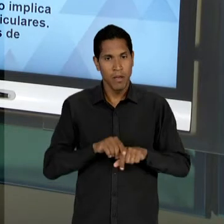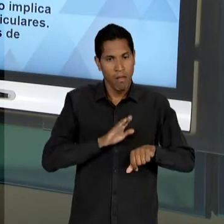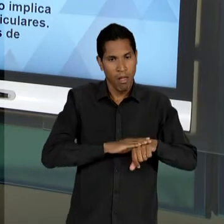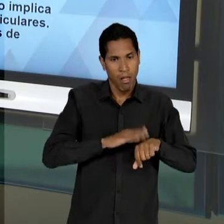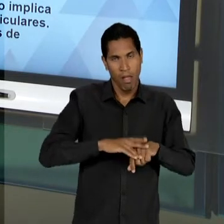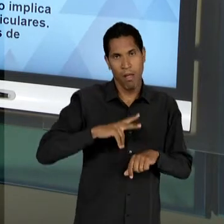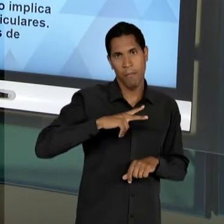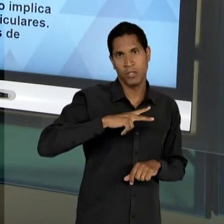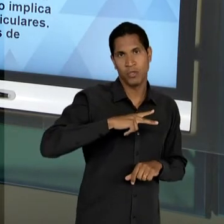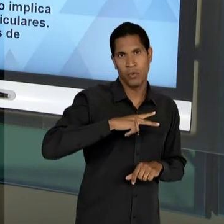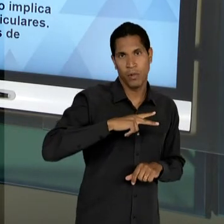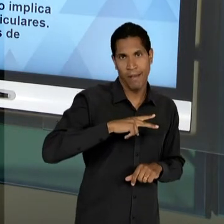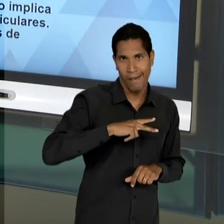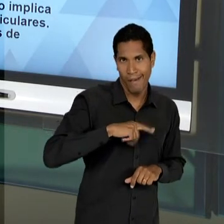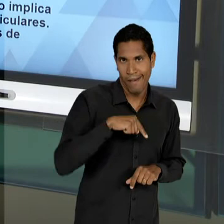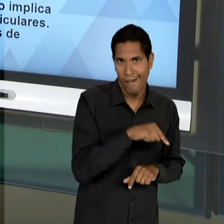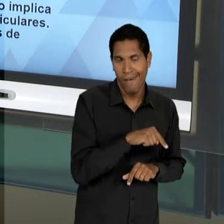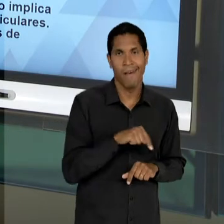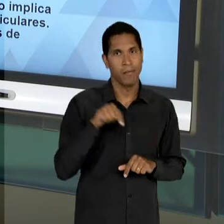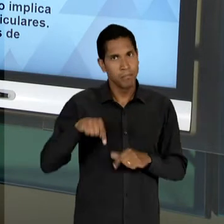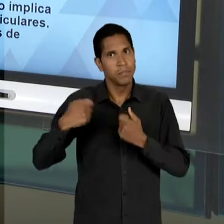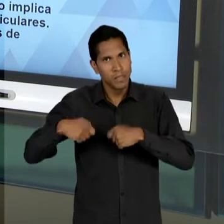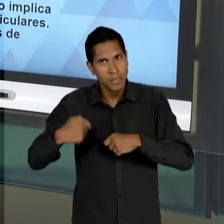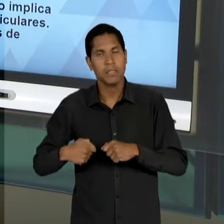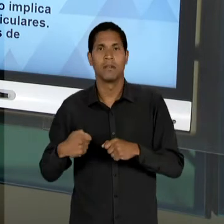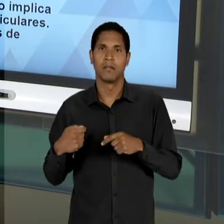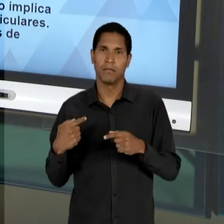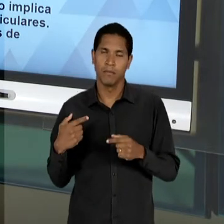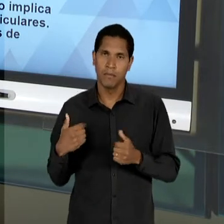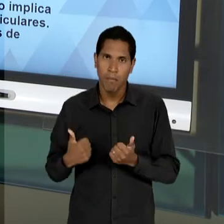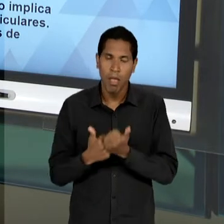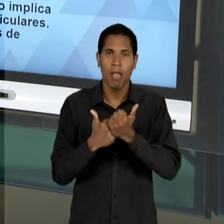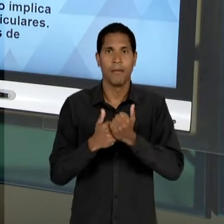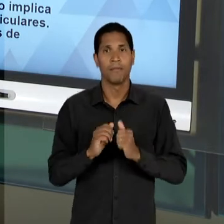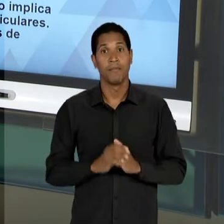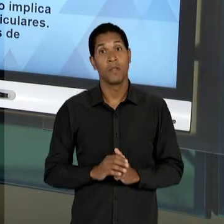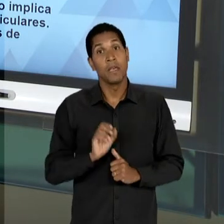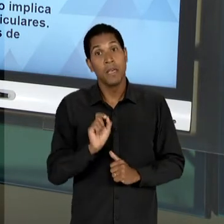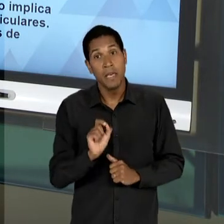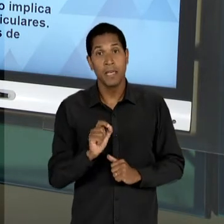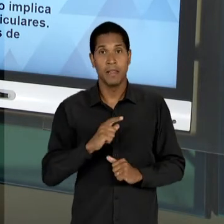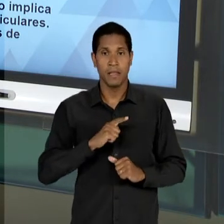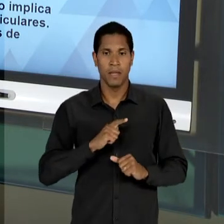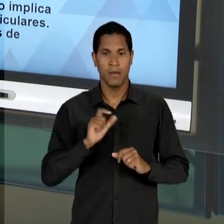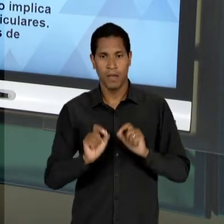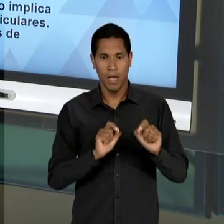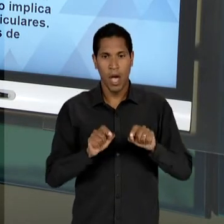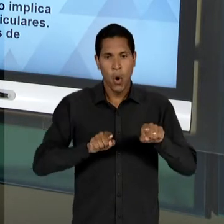TAMBÉM NÃO SE TRATA DE LIVRE CONCORRÊNCIA, OU SEJA, ESSA A LIBERDADE DE ENSINO PENSADA PELO